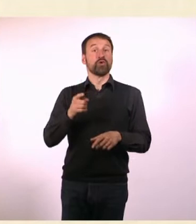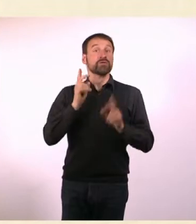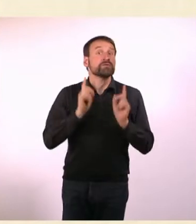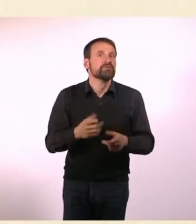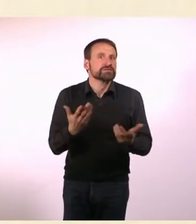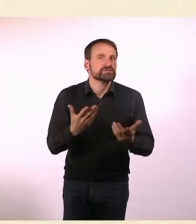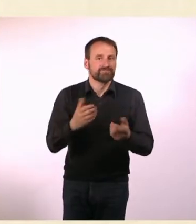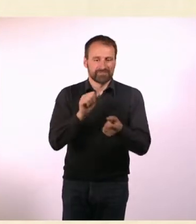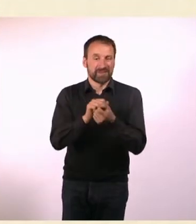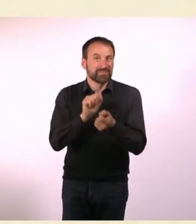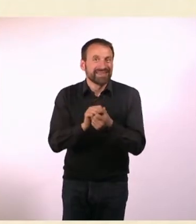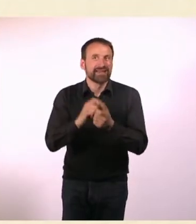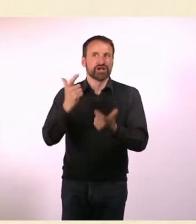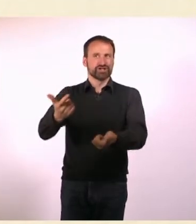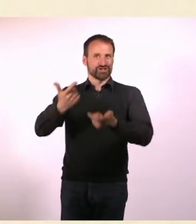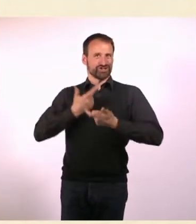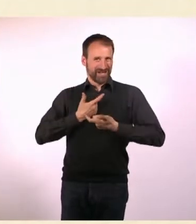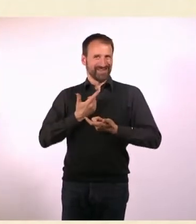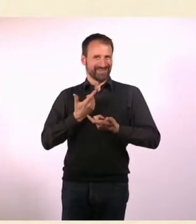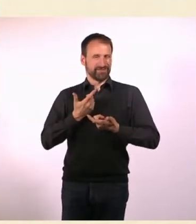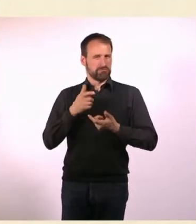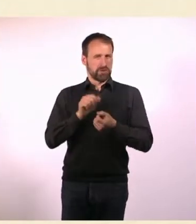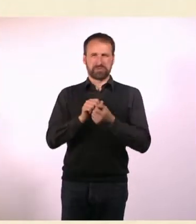Das konnte sich natürlich in Zahlen ganz schlecht messen lassen.